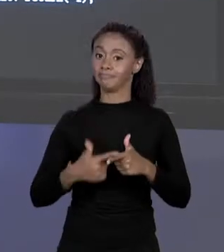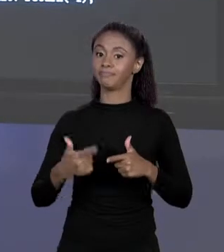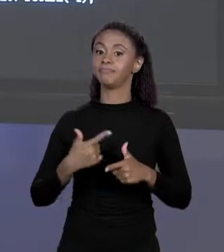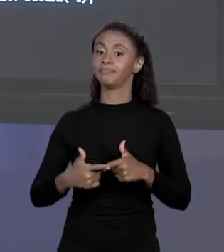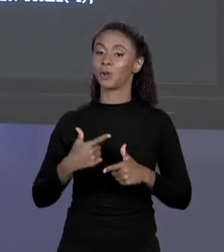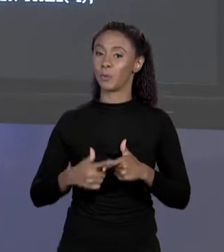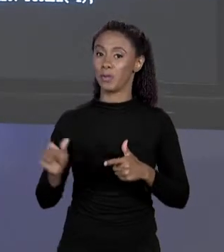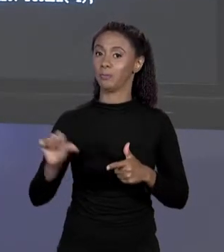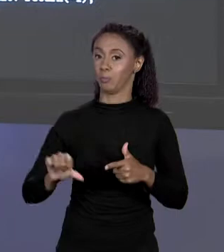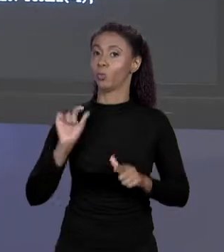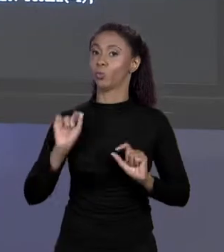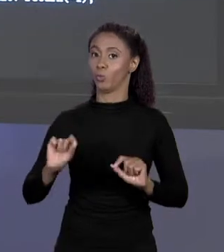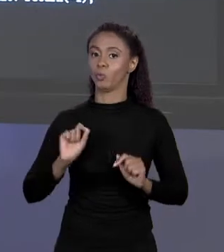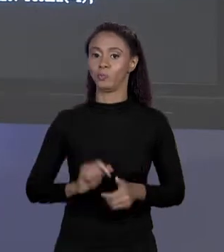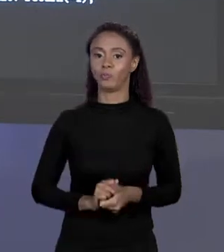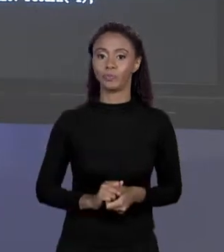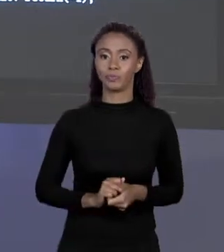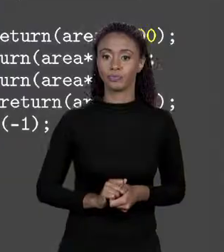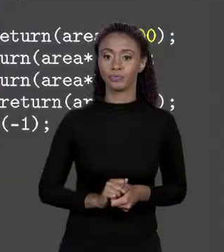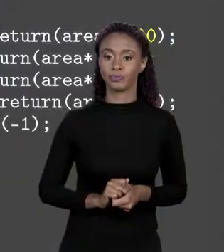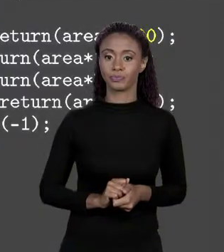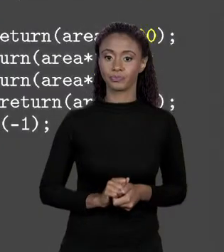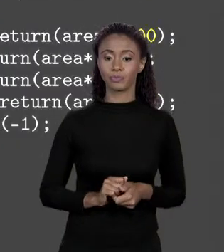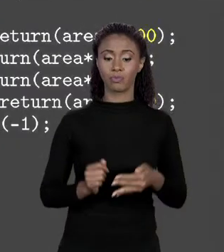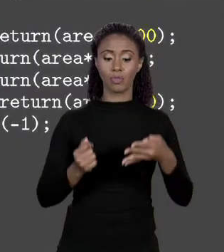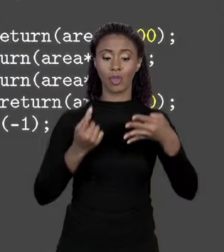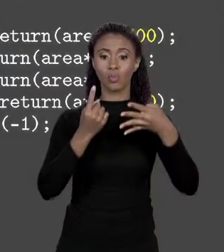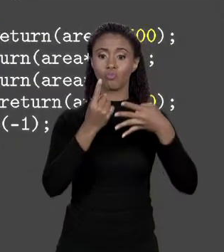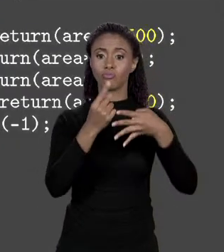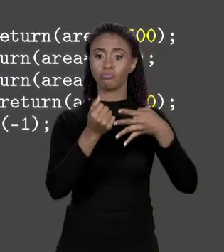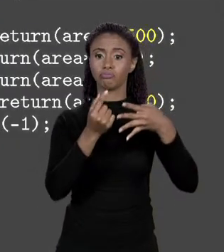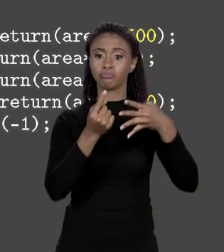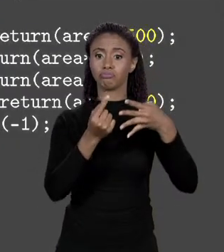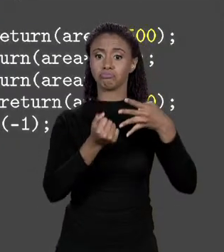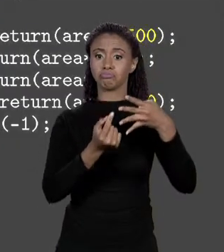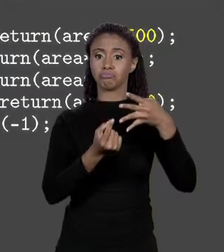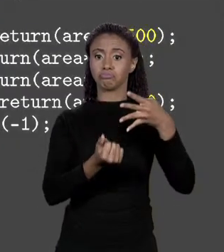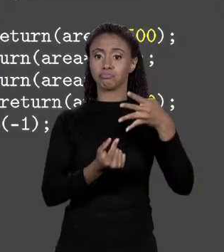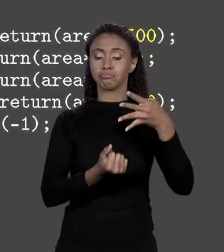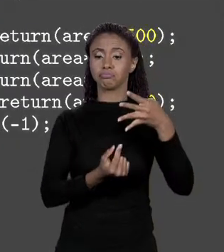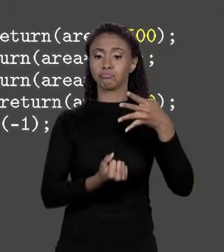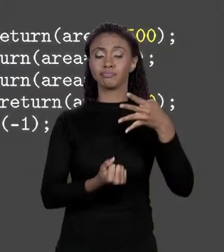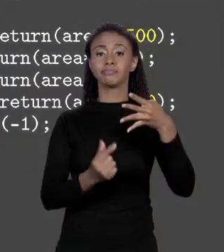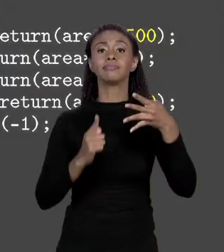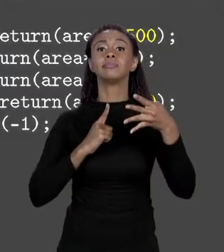É: TODOS OS PREÇOS ESTÃO DECLARADOS DENTRO DO MÉTODO.